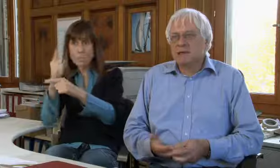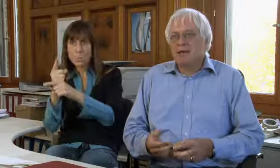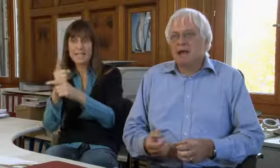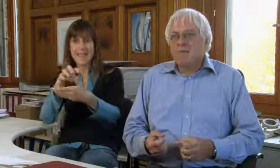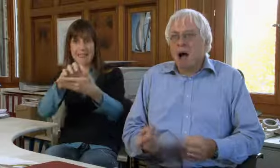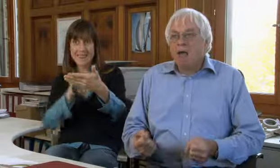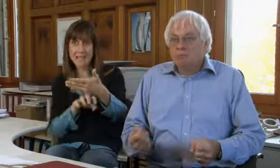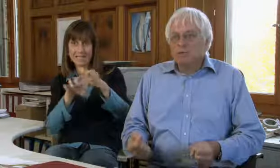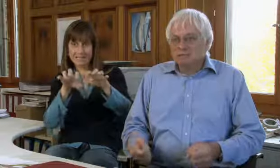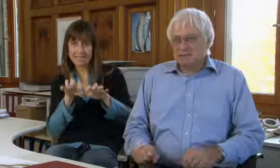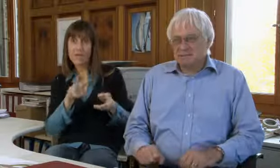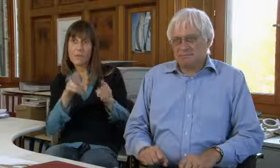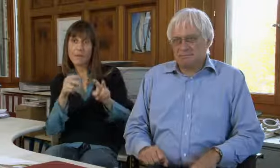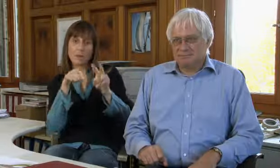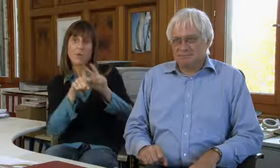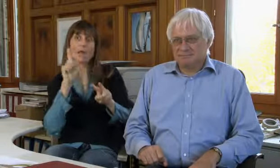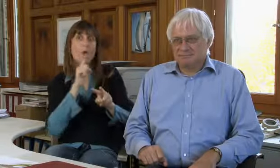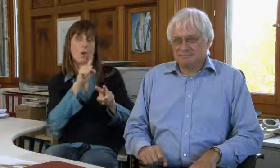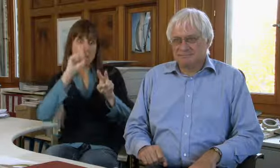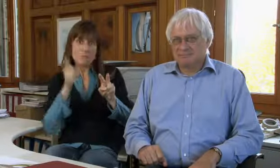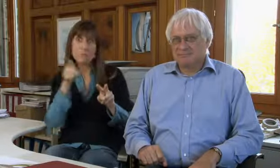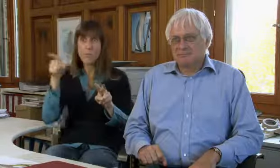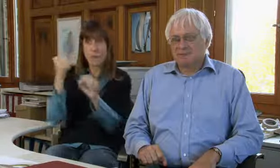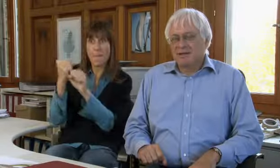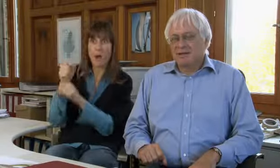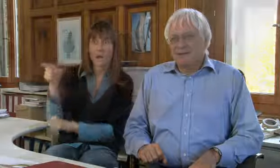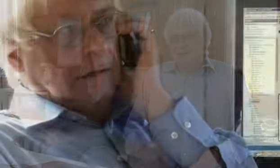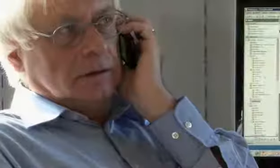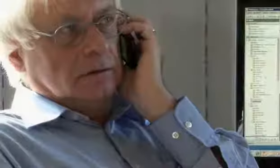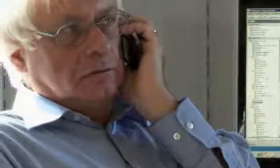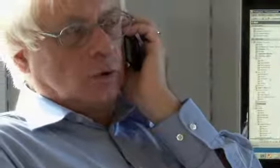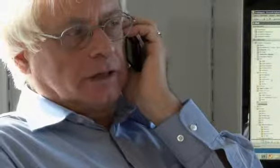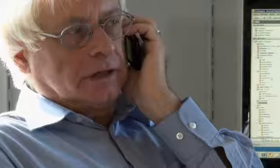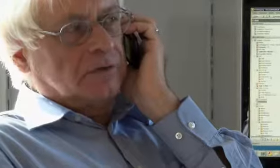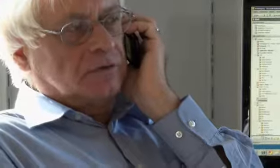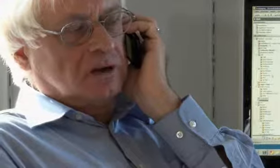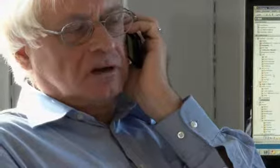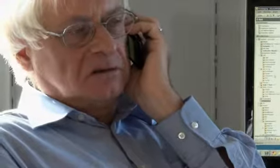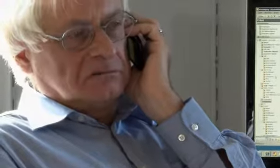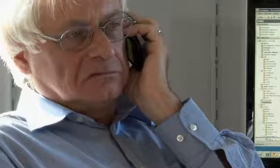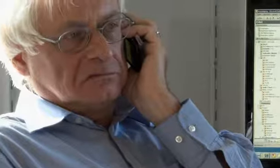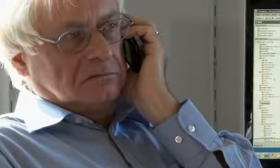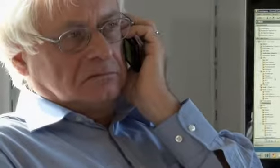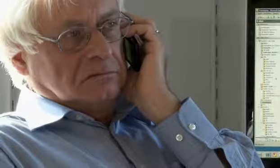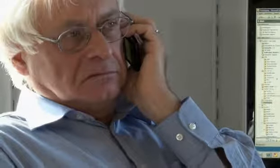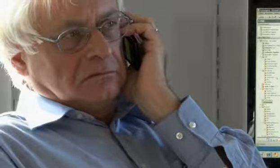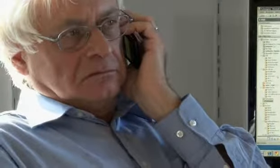eine solche Textvermittlung für Gehörlose machen muss. … brauch ich dich nicht vorher.